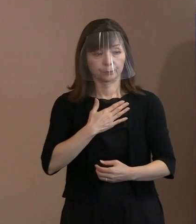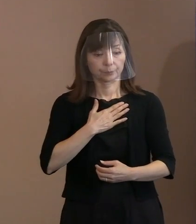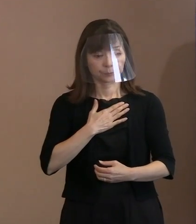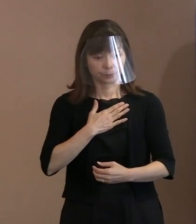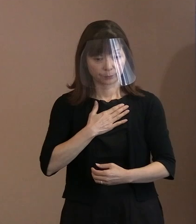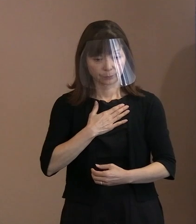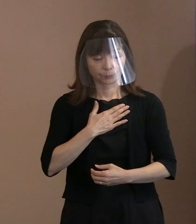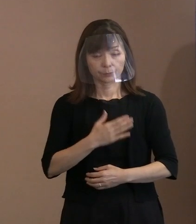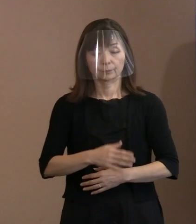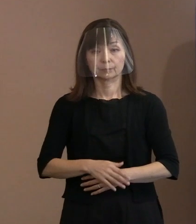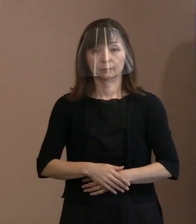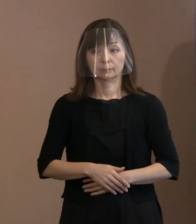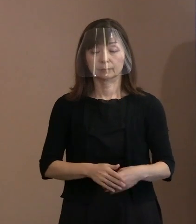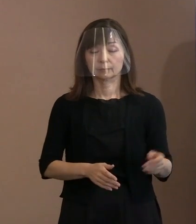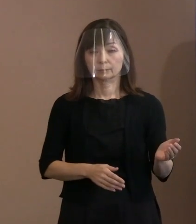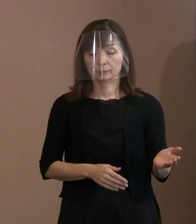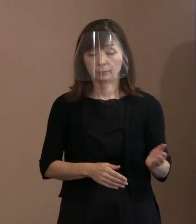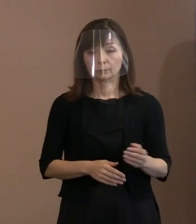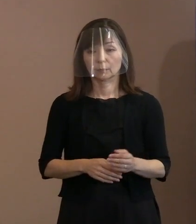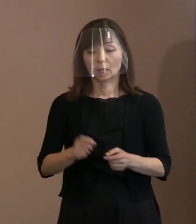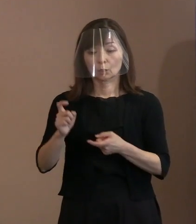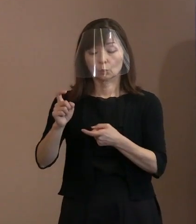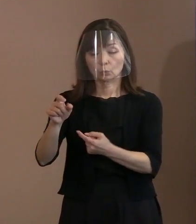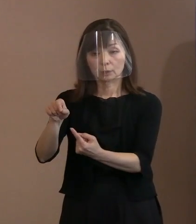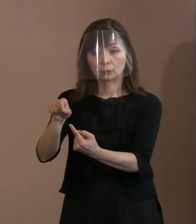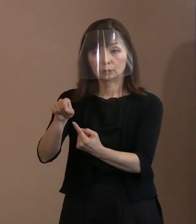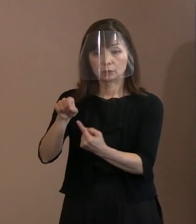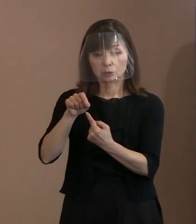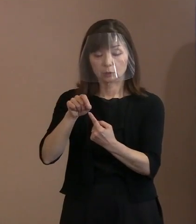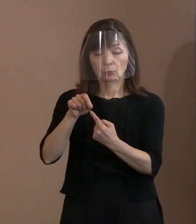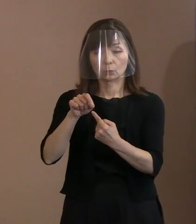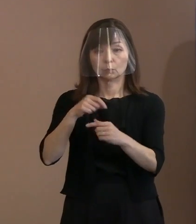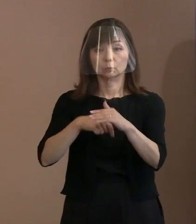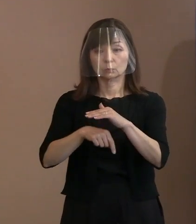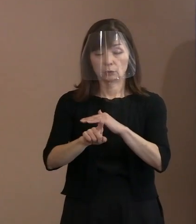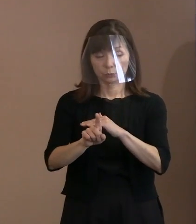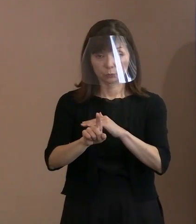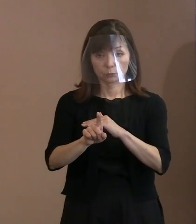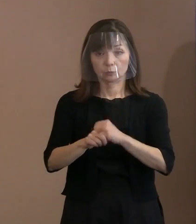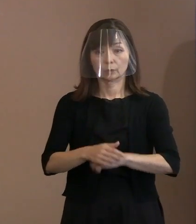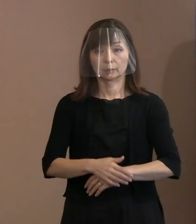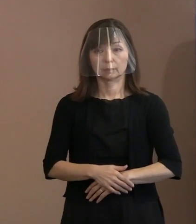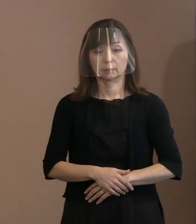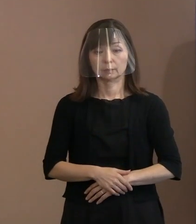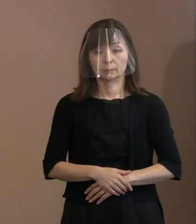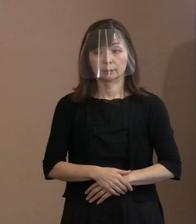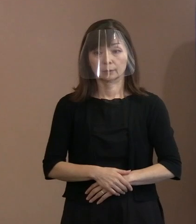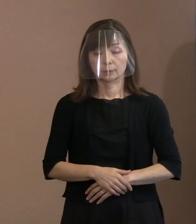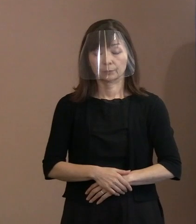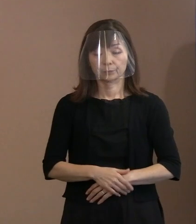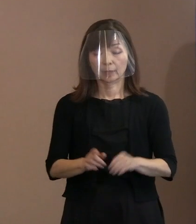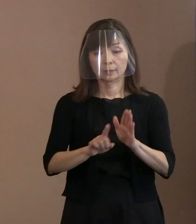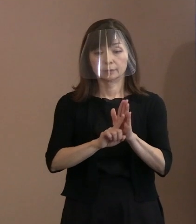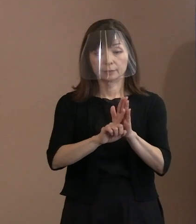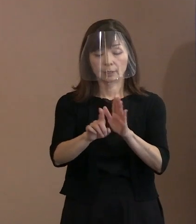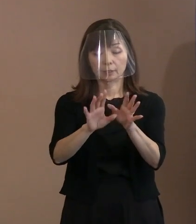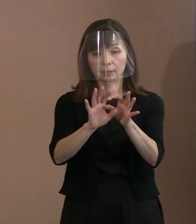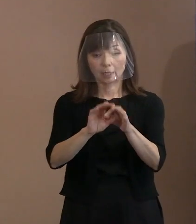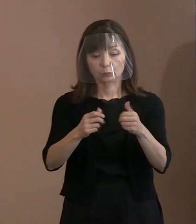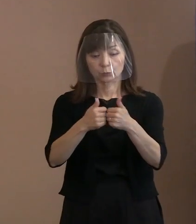(市長)この言葉の引用の直接の動機付けは､ 宣言に関する懇談会の場で